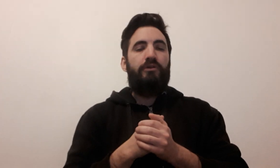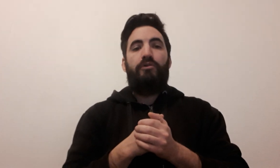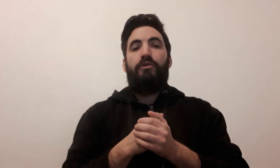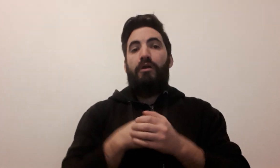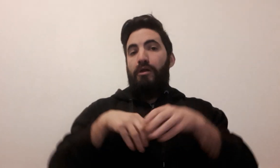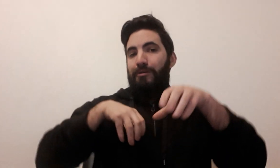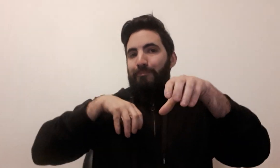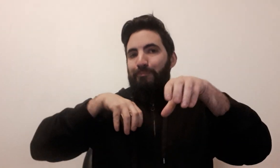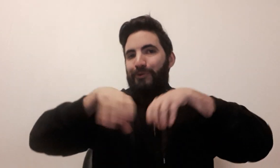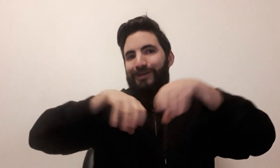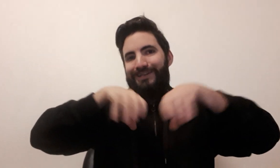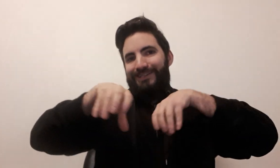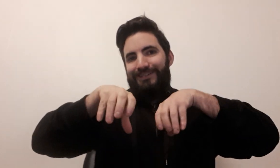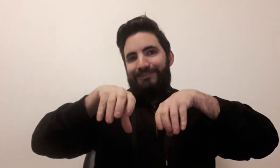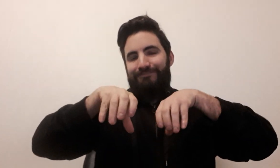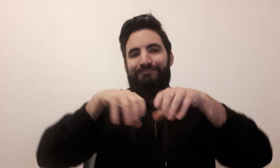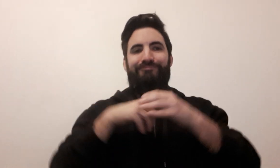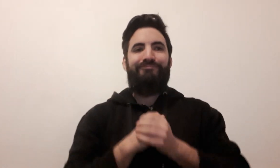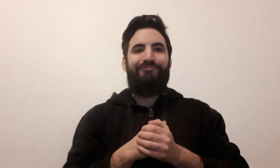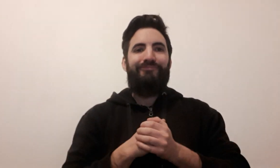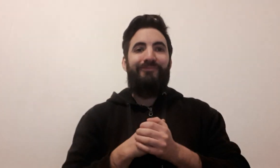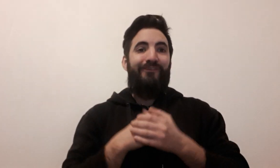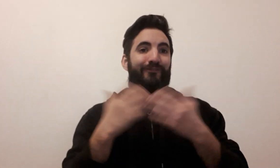Poker